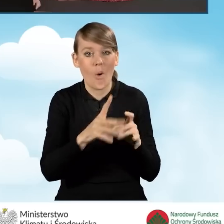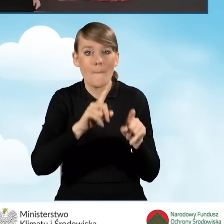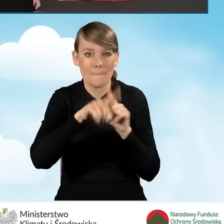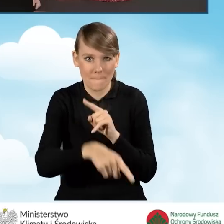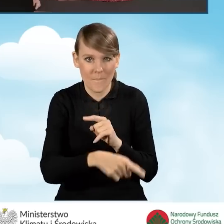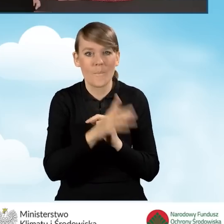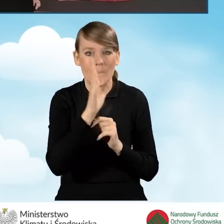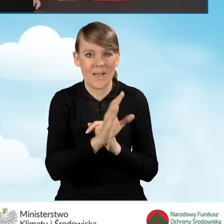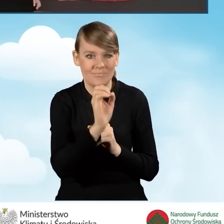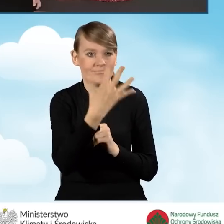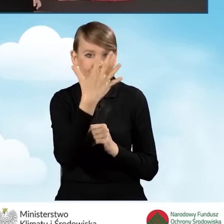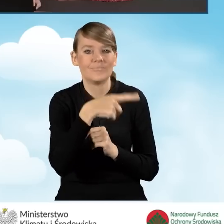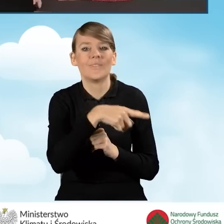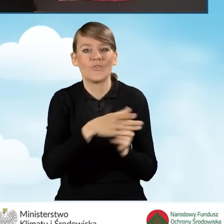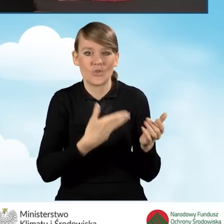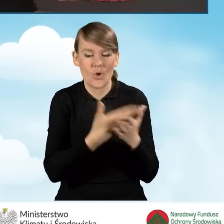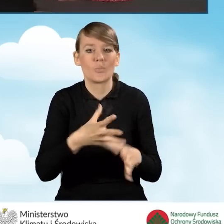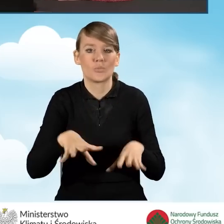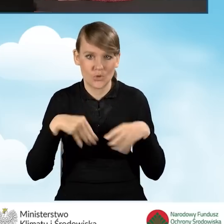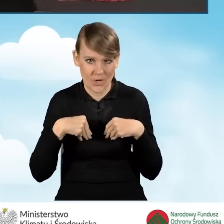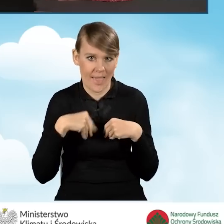będziemy mieć status wniosku jako przyjęty w funduszu.